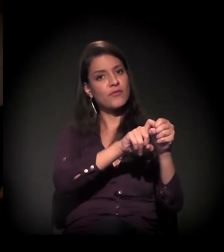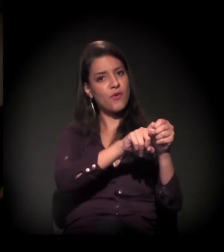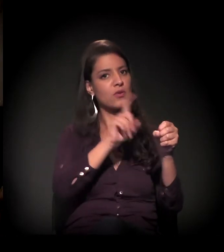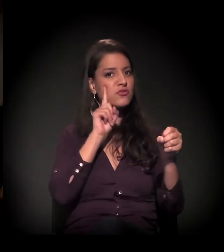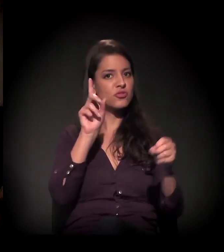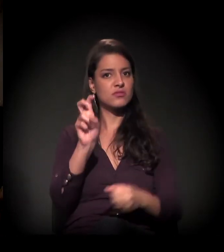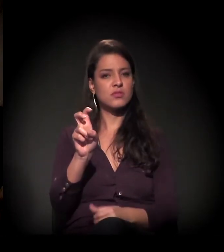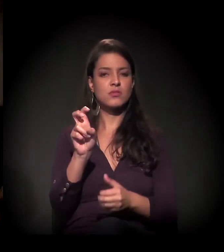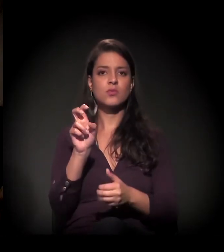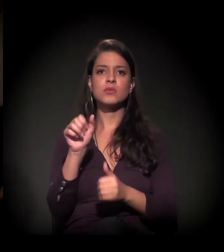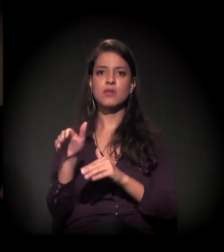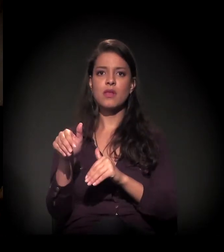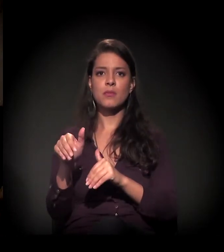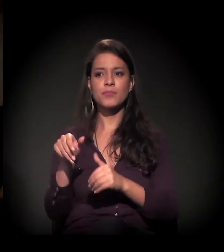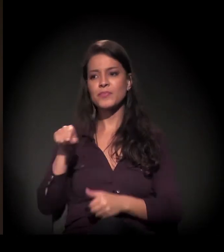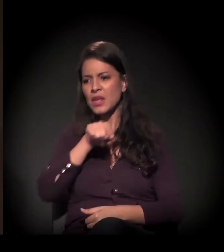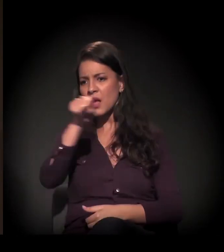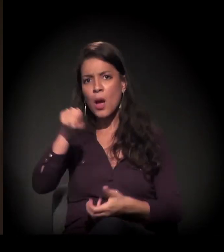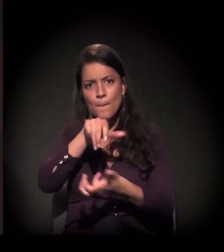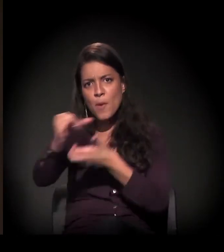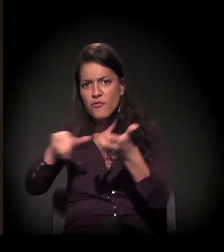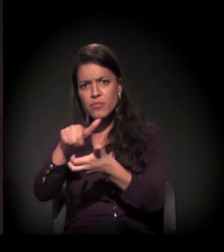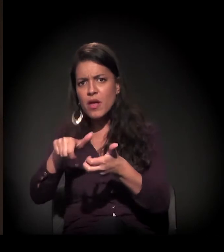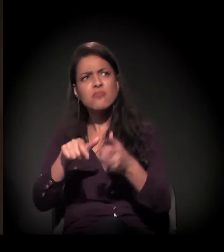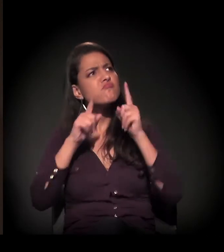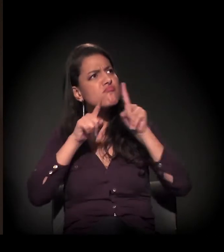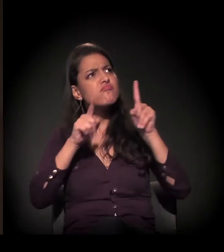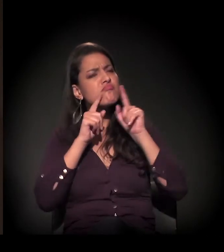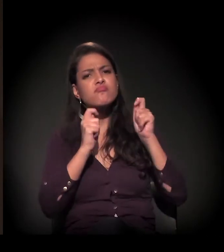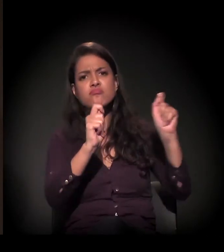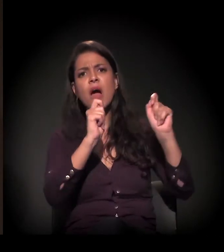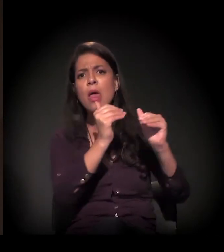Só que os movimentos já falaram que não vão aceitar essa reintegração de posse de jeito nenhum.